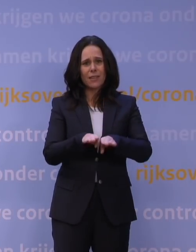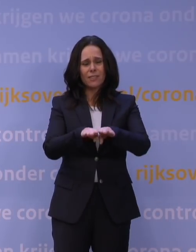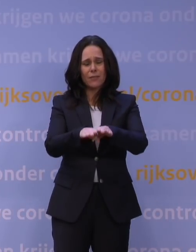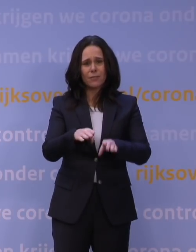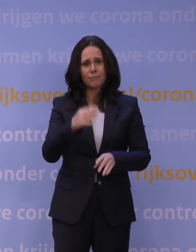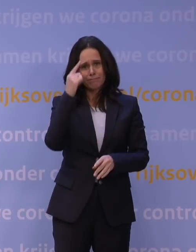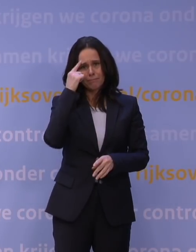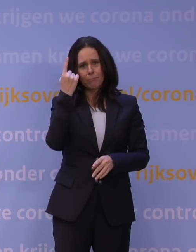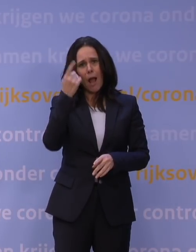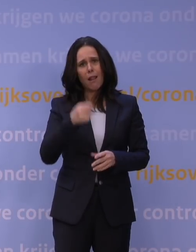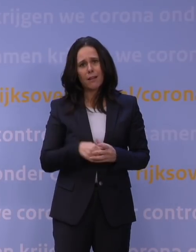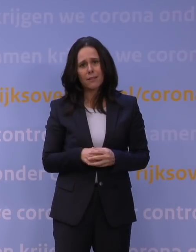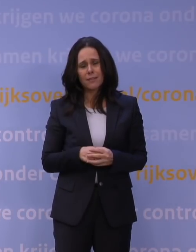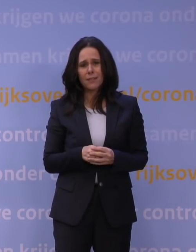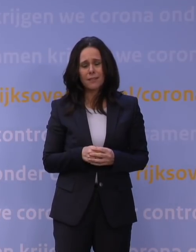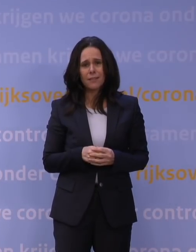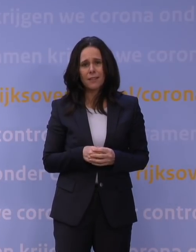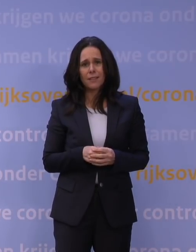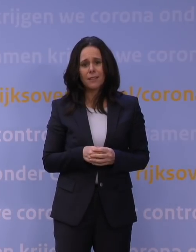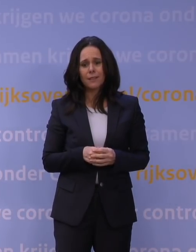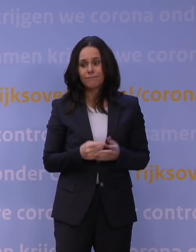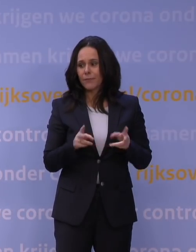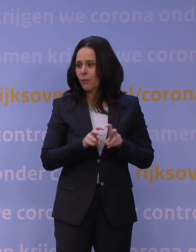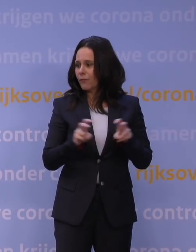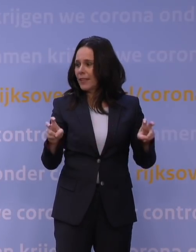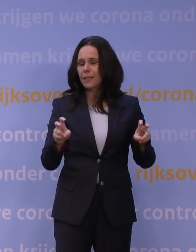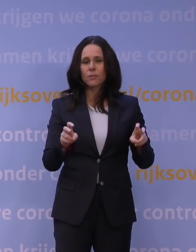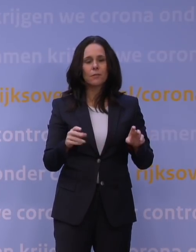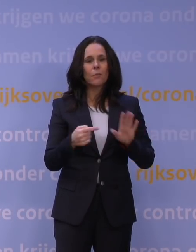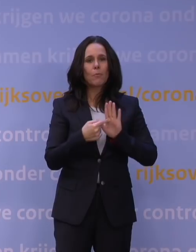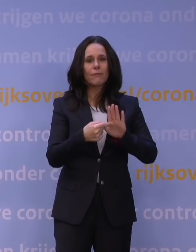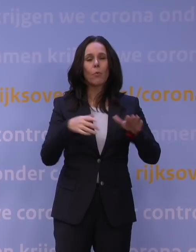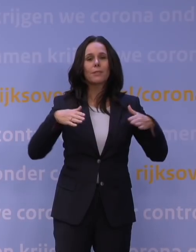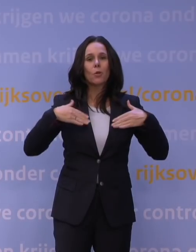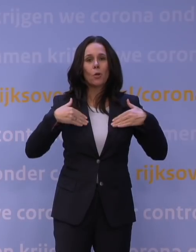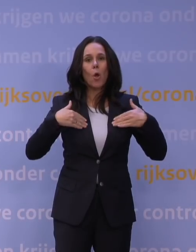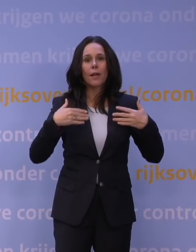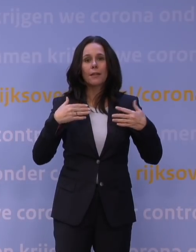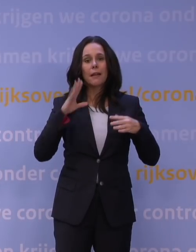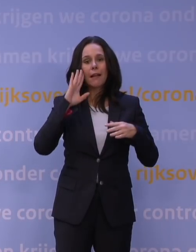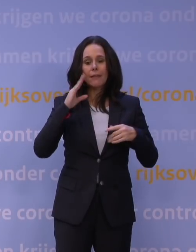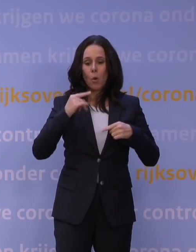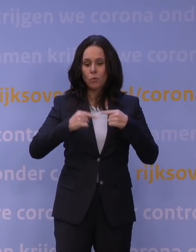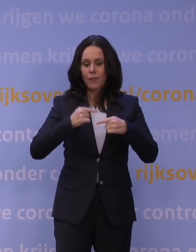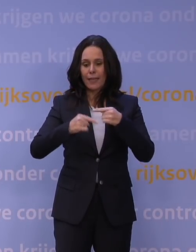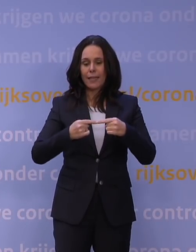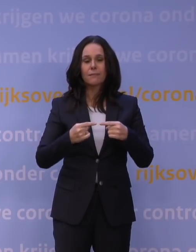Je mag er toch van uitgaan dat ook een virus als corona een zekere ontwikkeling kent. En er zijn ook theorieën die zeggen: